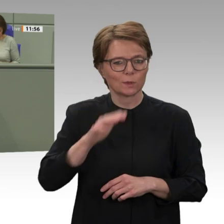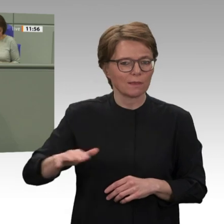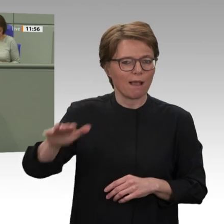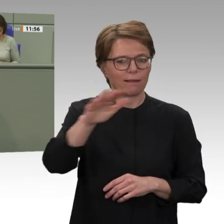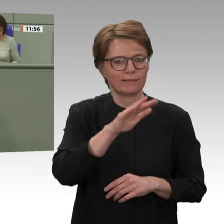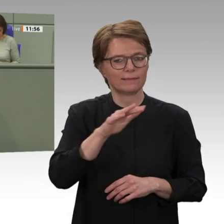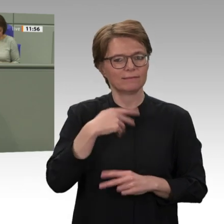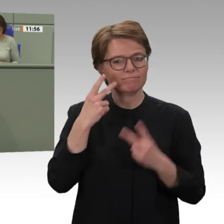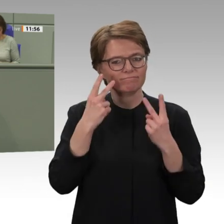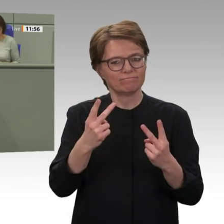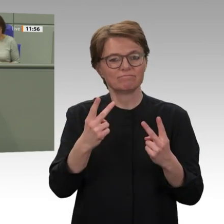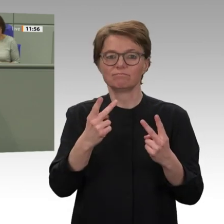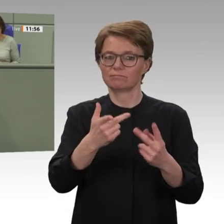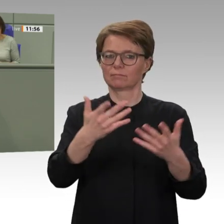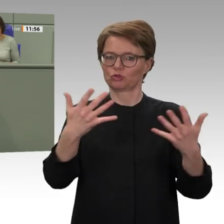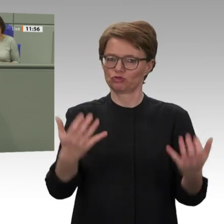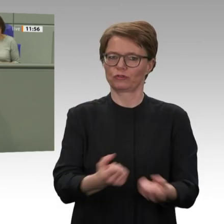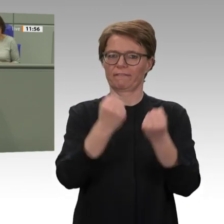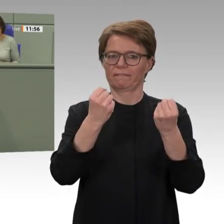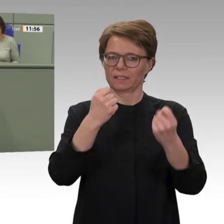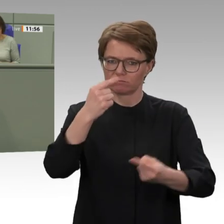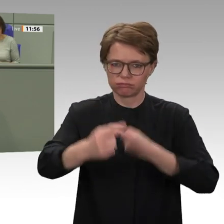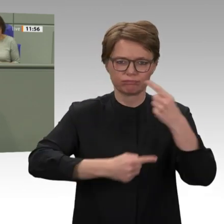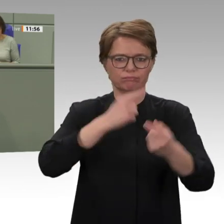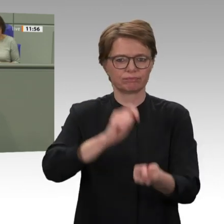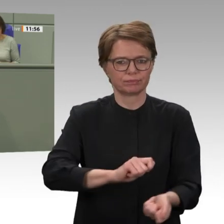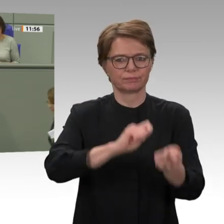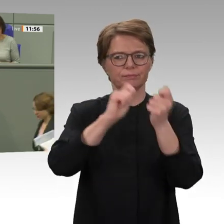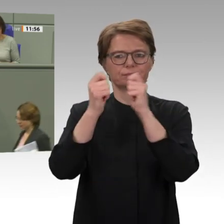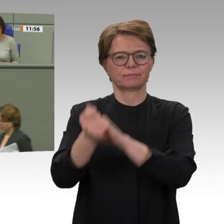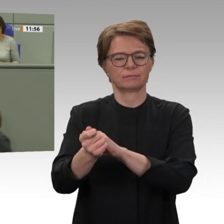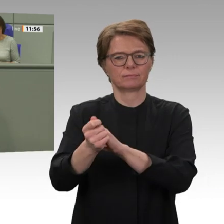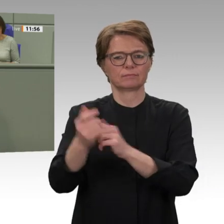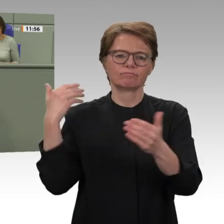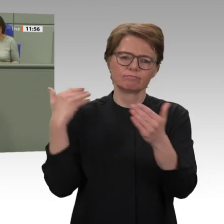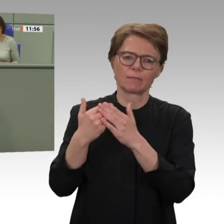Transformation eingeleitet. Und vorgestern hat die Übergangsregierung